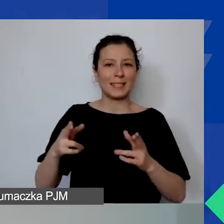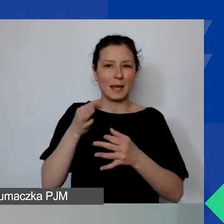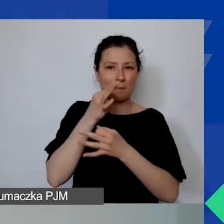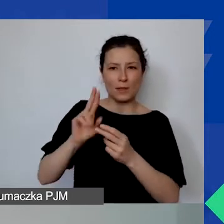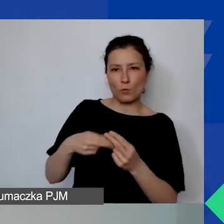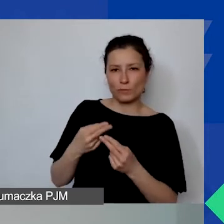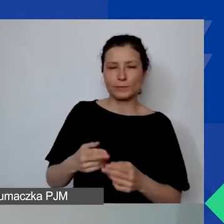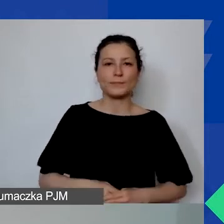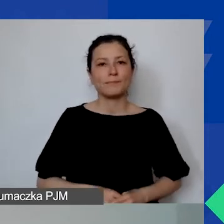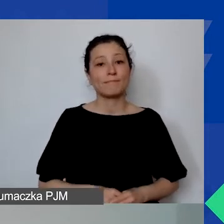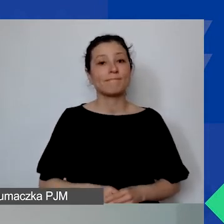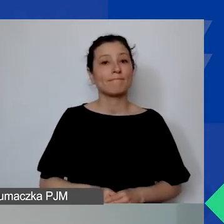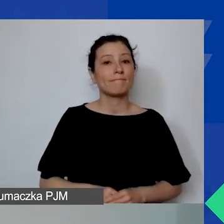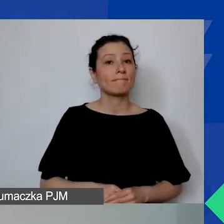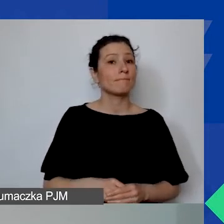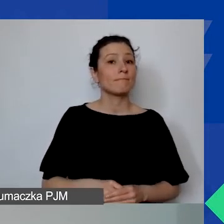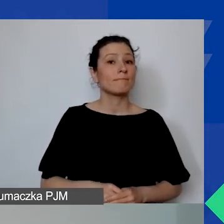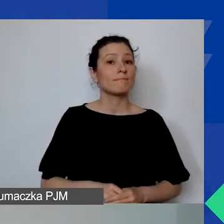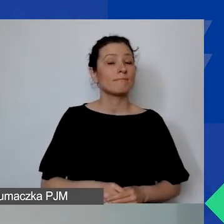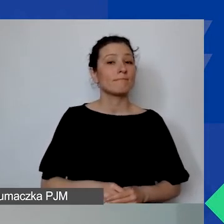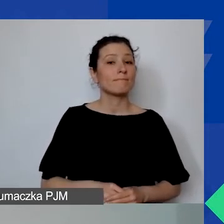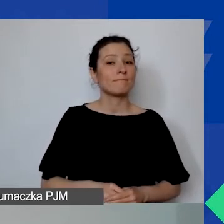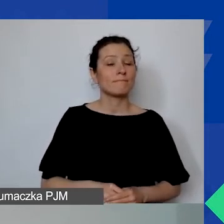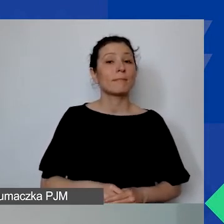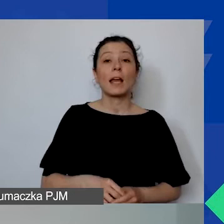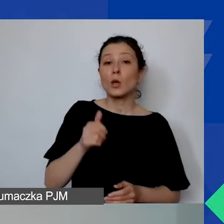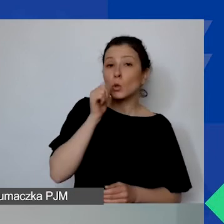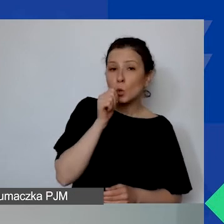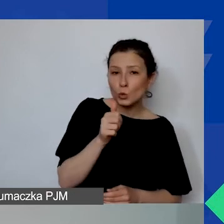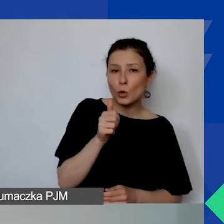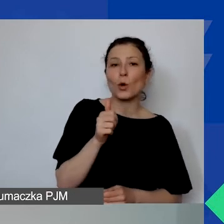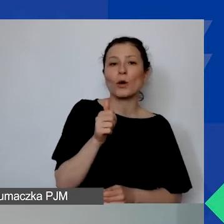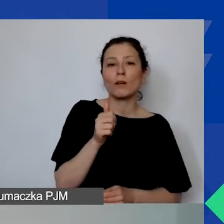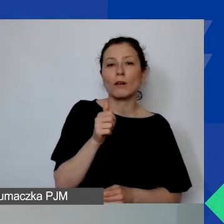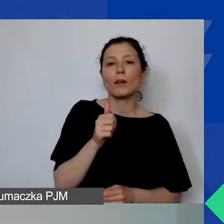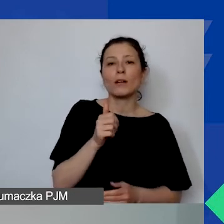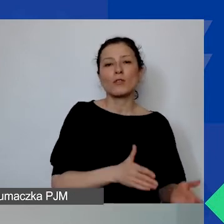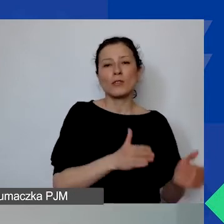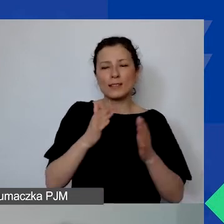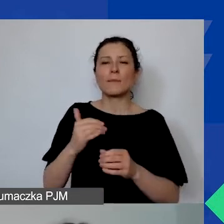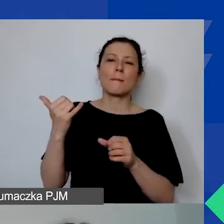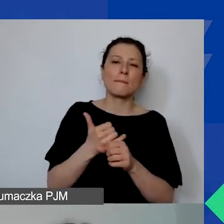Ponadto jutro i przez kolejny piątek i sobotę